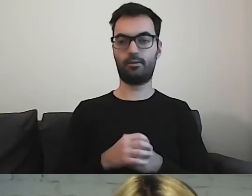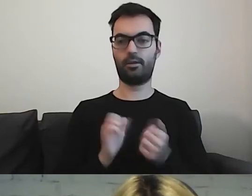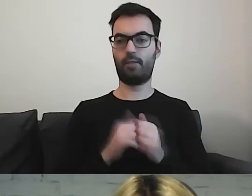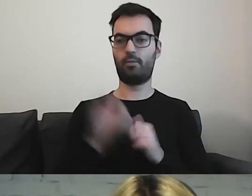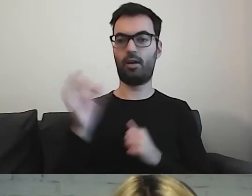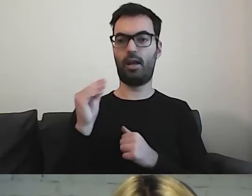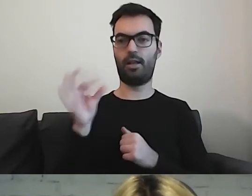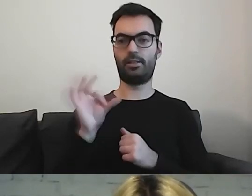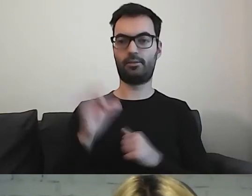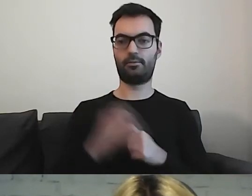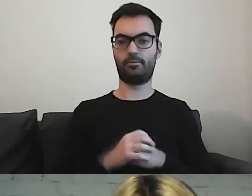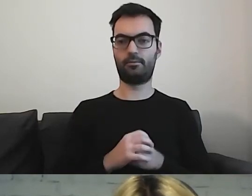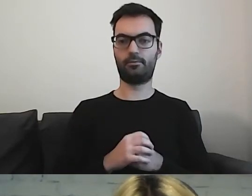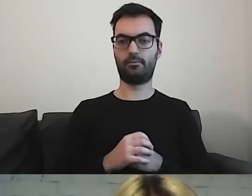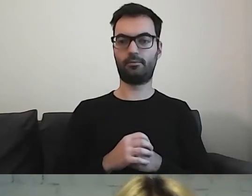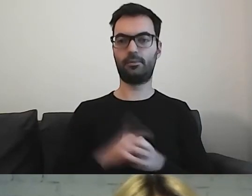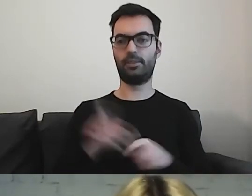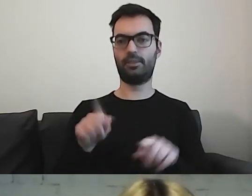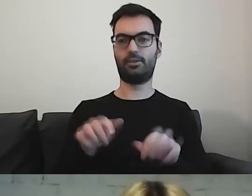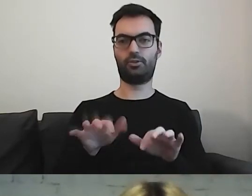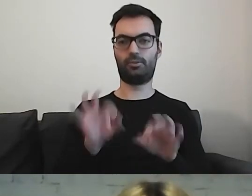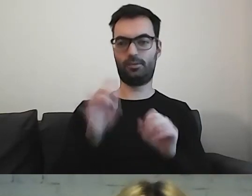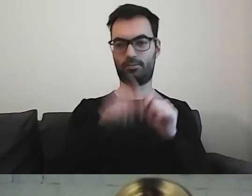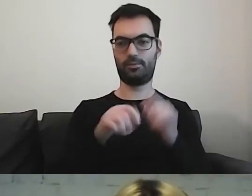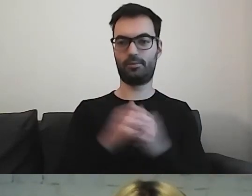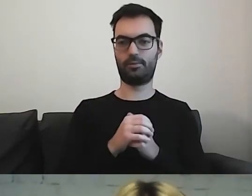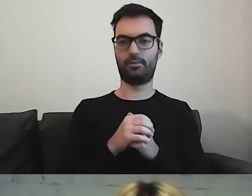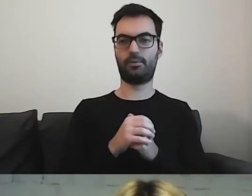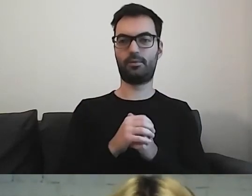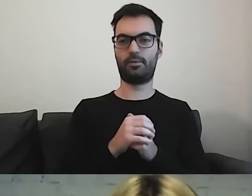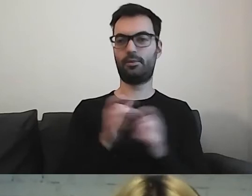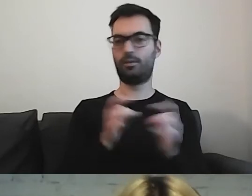Ja wpisuję w wyszukiwarce A i już mam pierwszą podpowiedź.